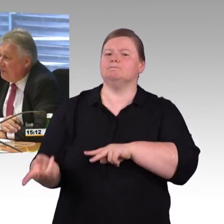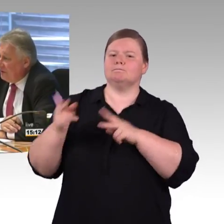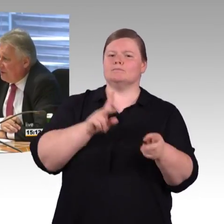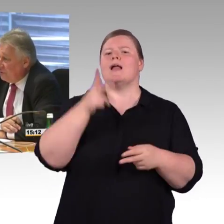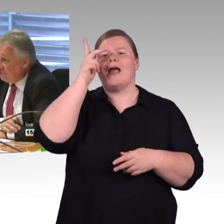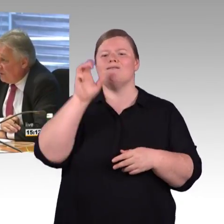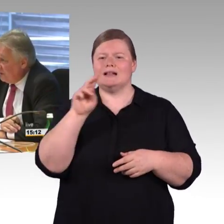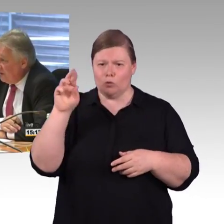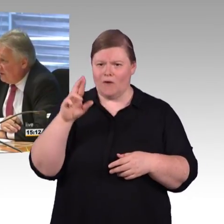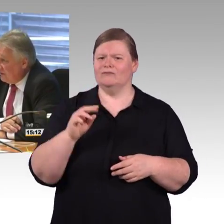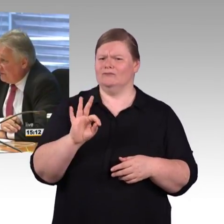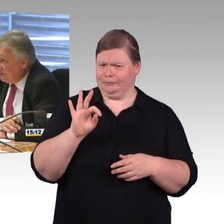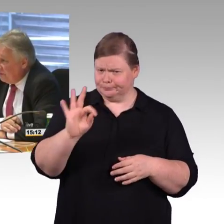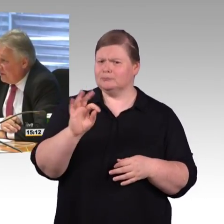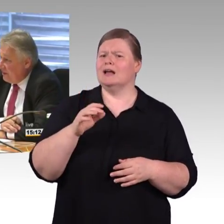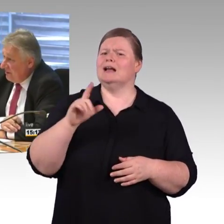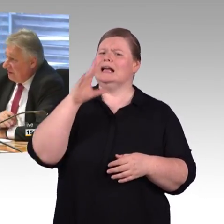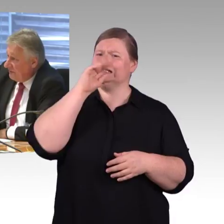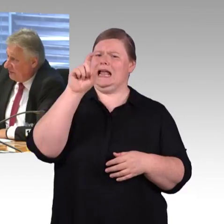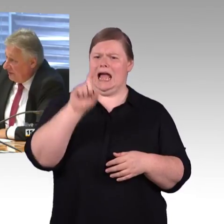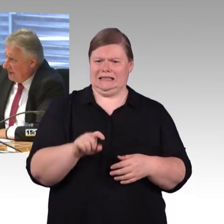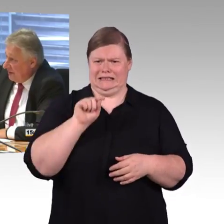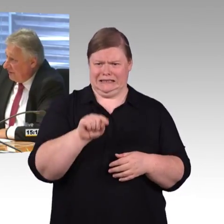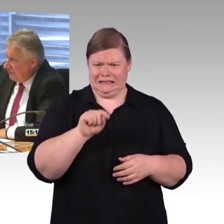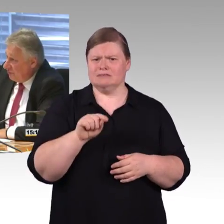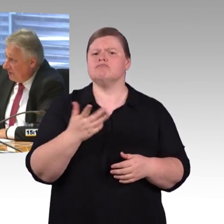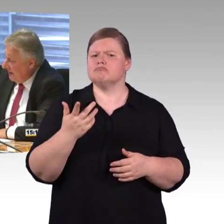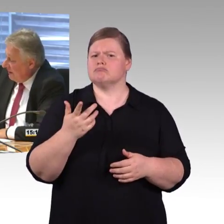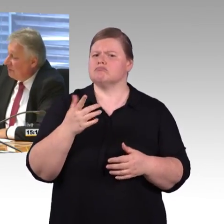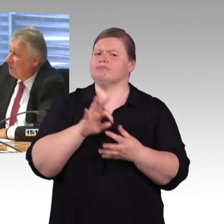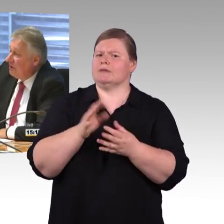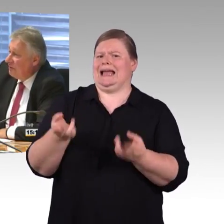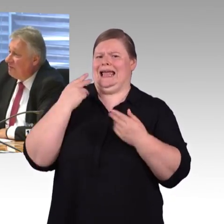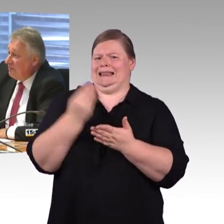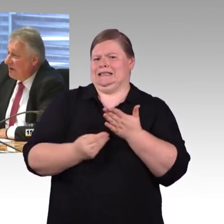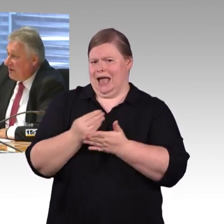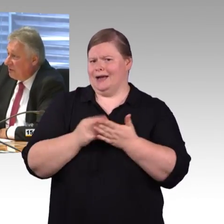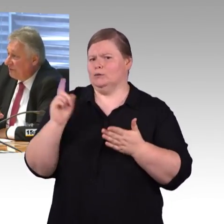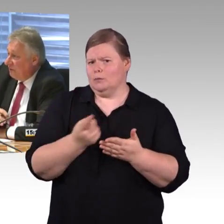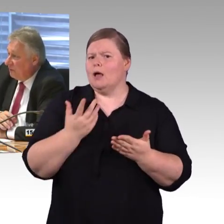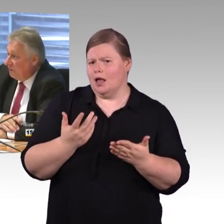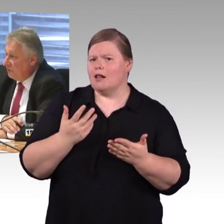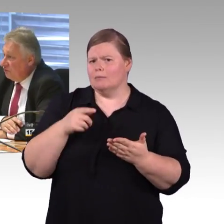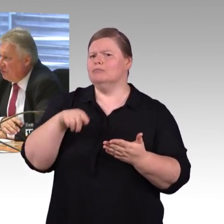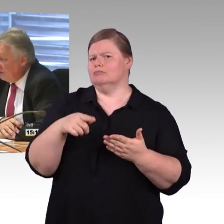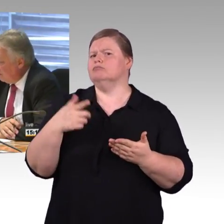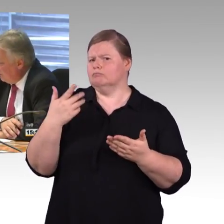und gewinnen und die Deutsche Bahn AG entlasten, bei Leibe nicht, sondern das ist schon geregelt. Natürlich kann man immer mehr Geld ausgeben für die Schiene,